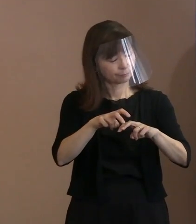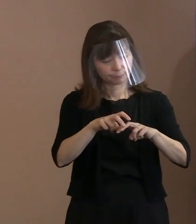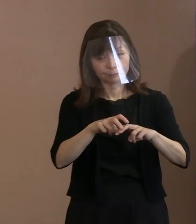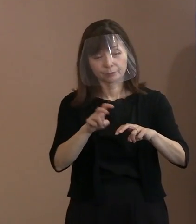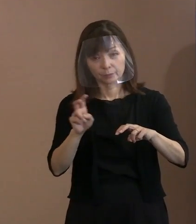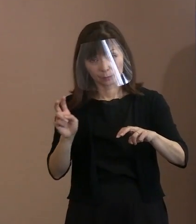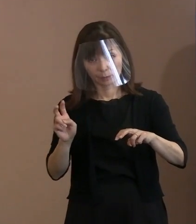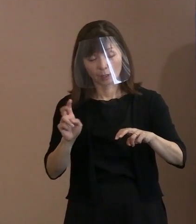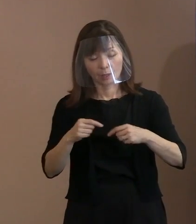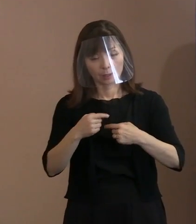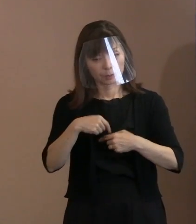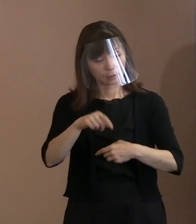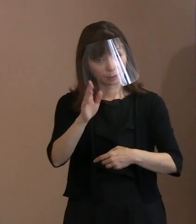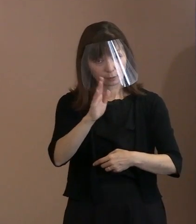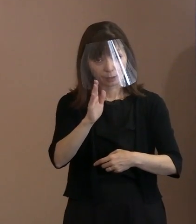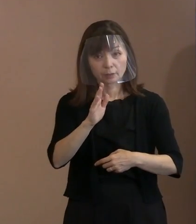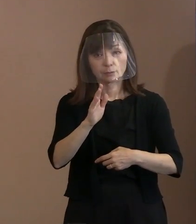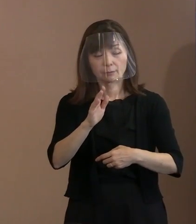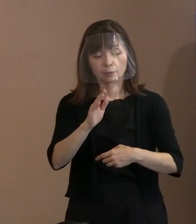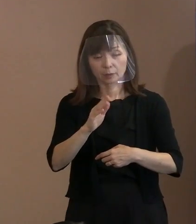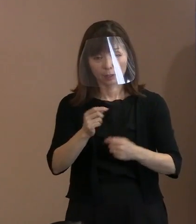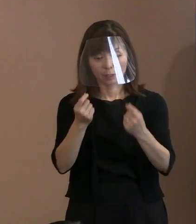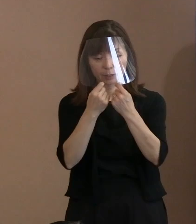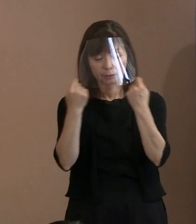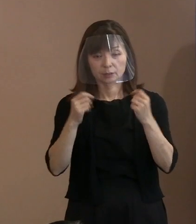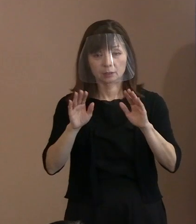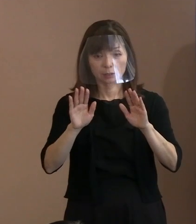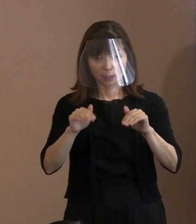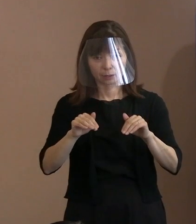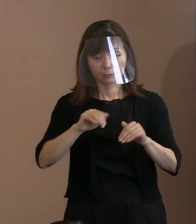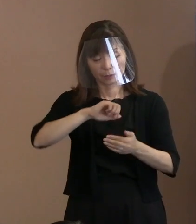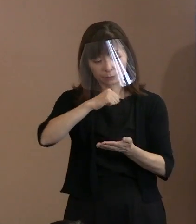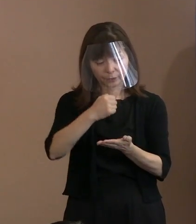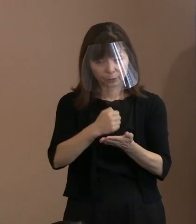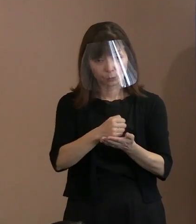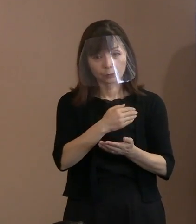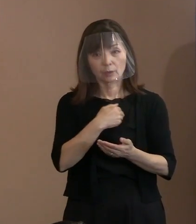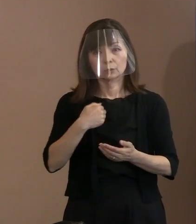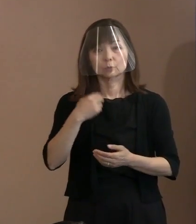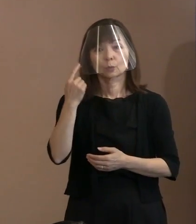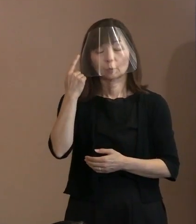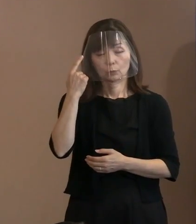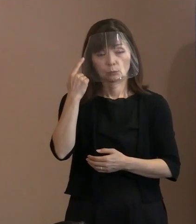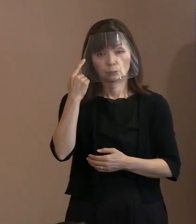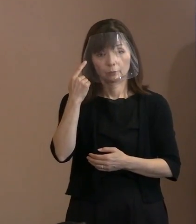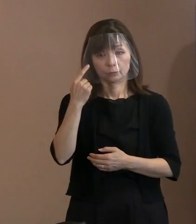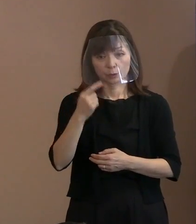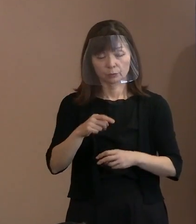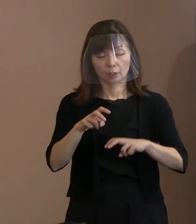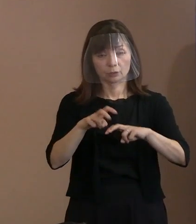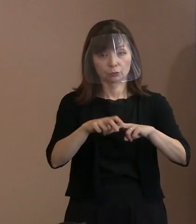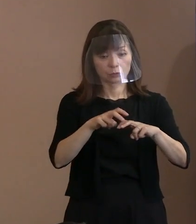式典そのものはうまくいくのではないかな というふうに考えていたところであります｡ したがって､この規模でやろうと｡